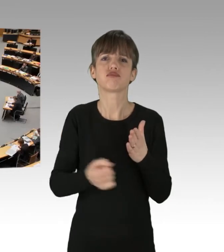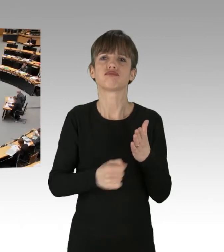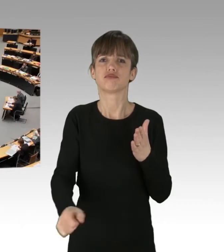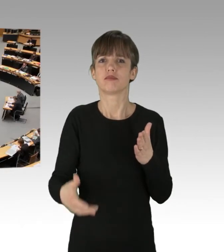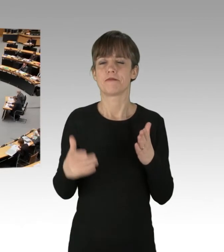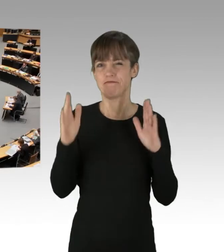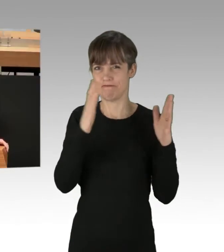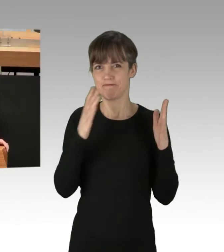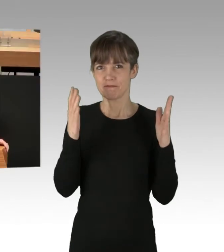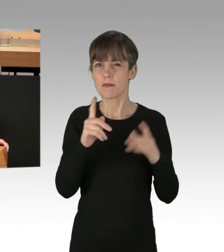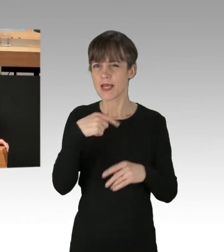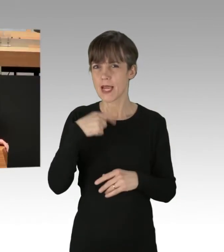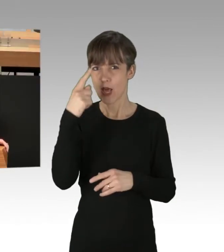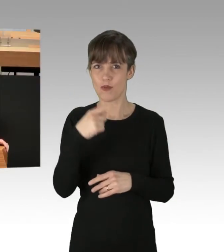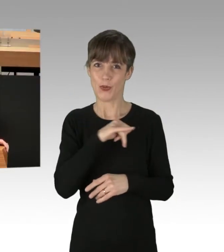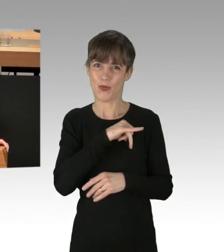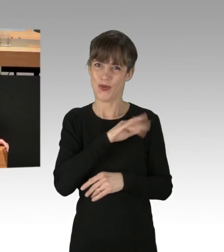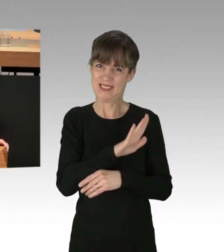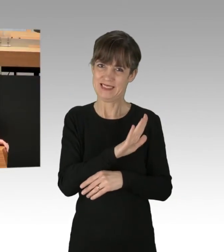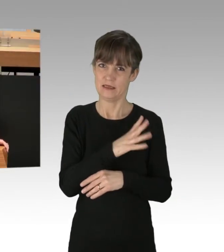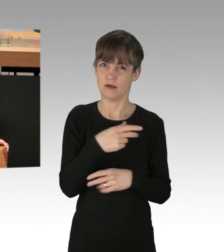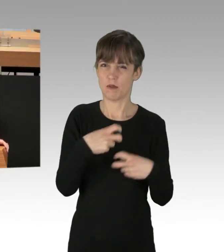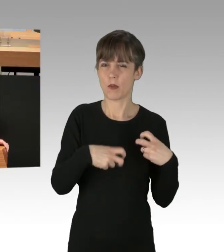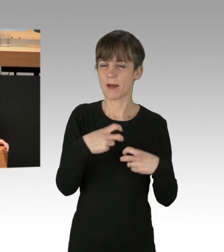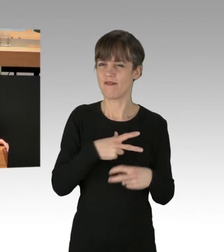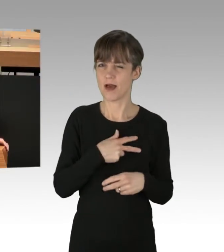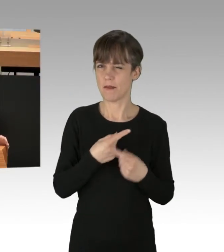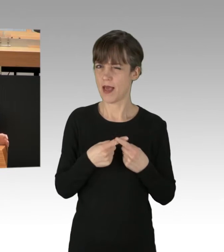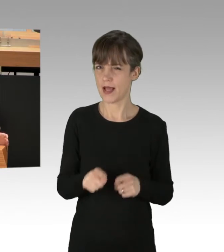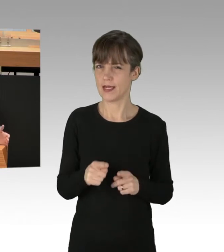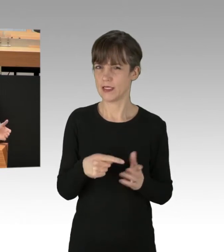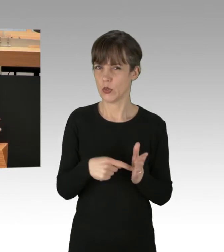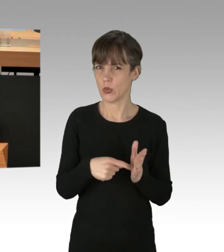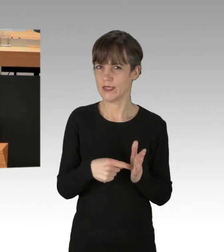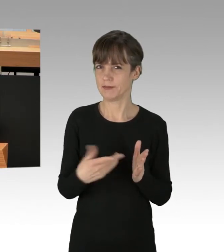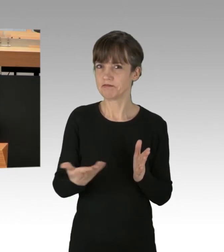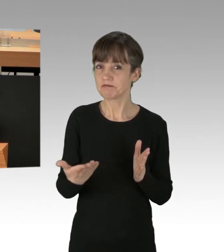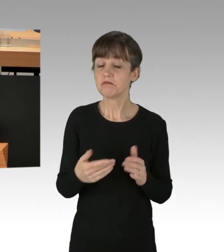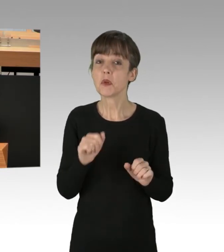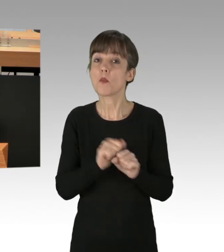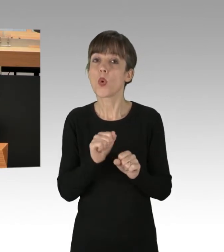dass das Problem bei den Grünen unter Umständen ein anderes ist. Denn es mag auch liegen in dem ambivalenten Verhältnis